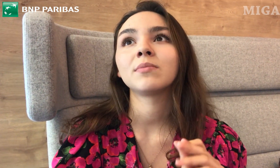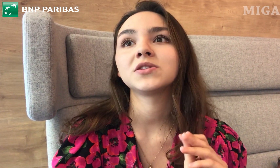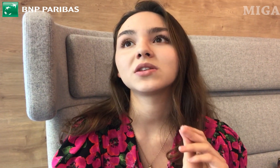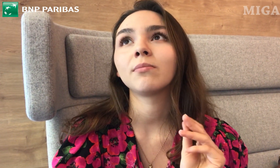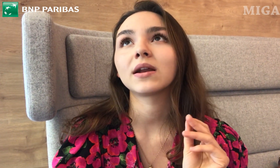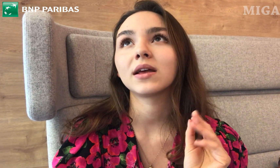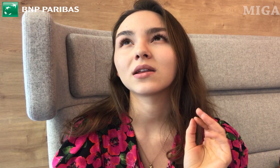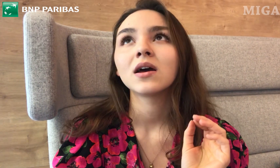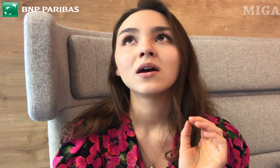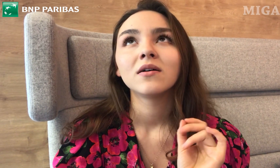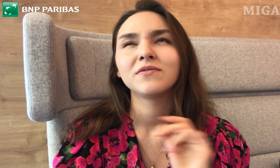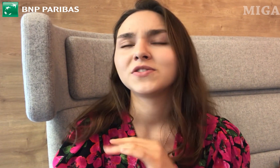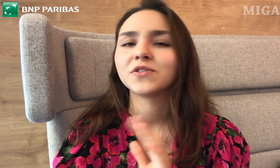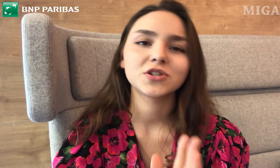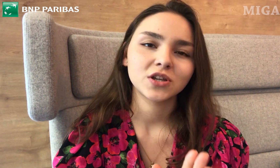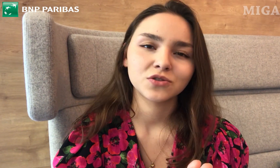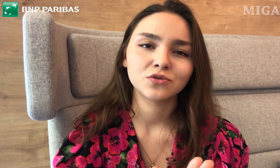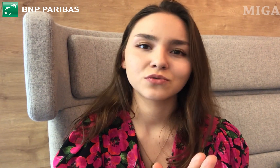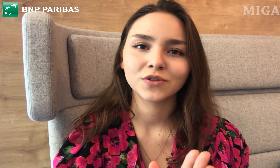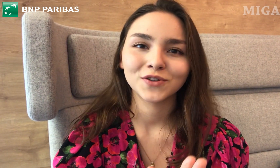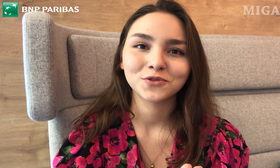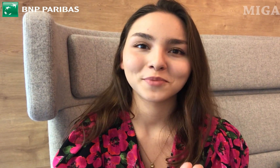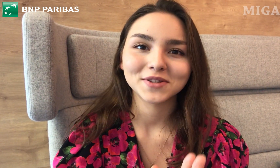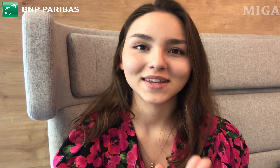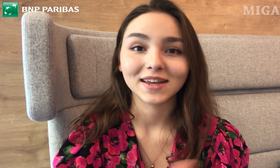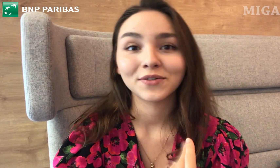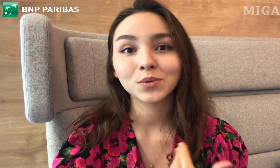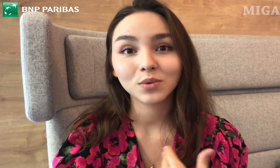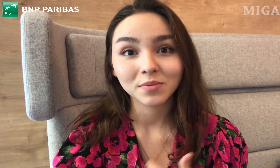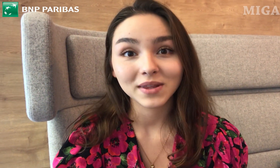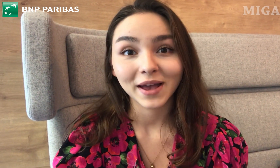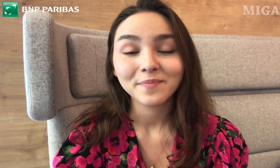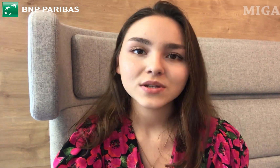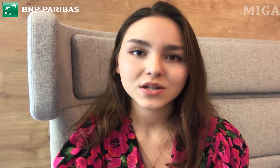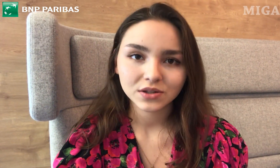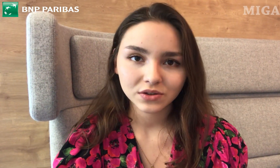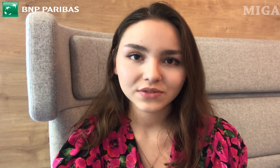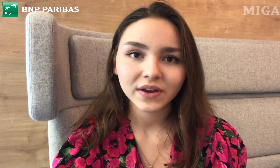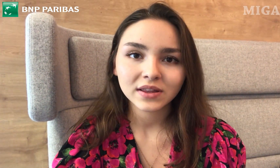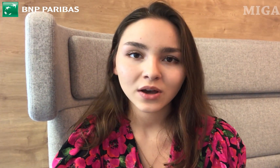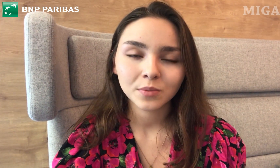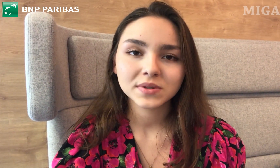że nie będzie tych barier w 99%. Według mnie. Myślę, że to jest fajna opcja